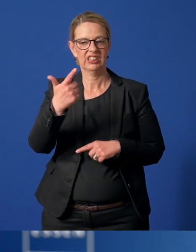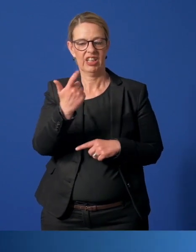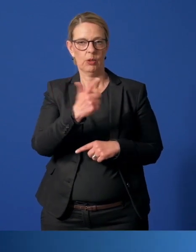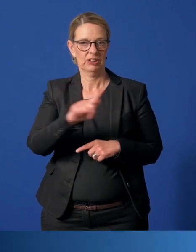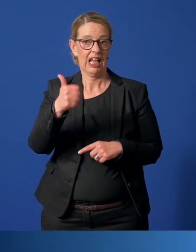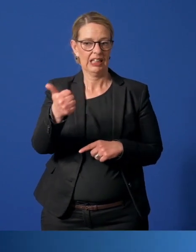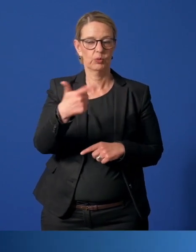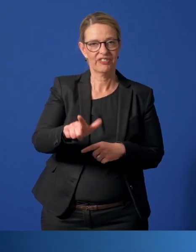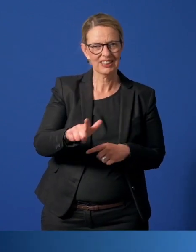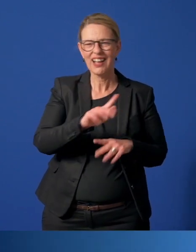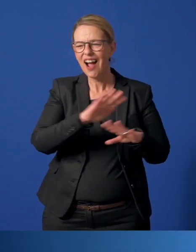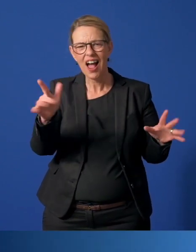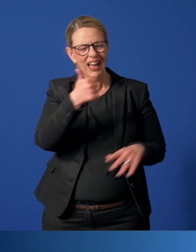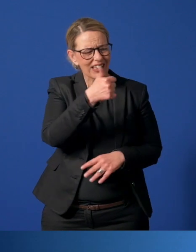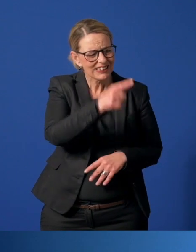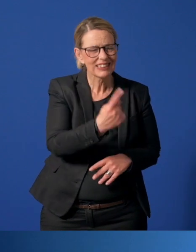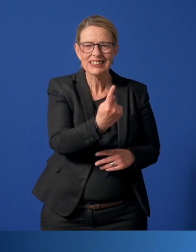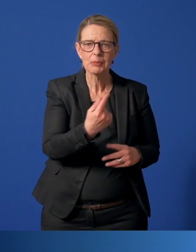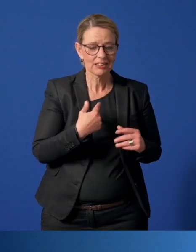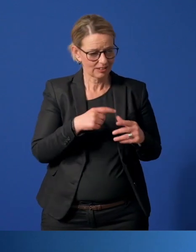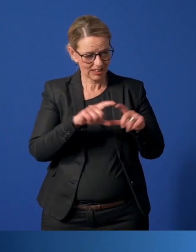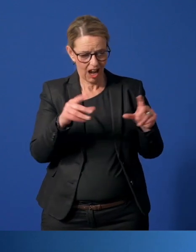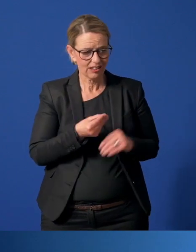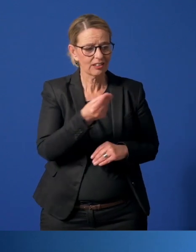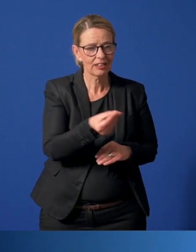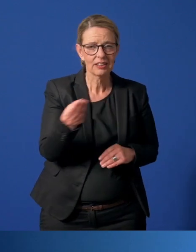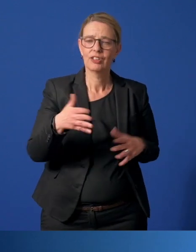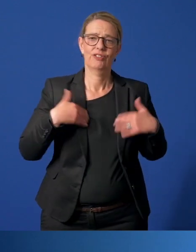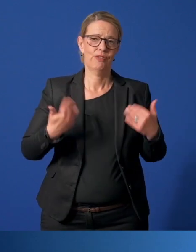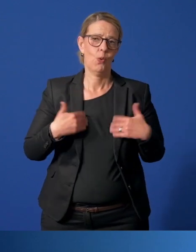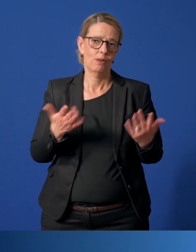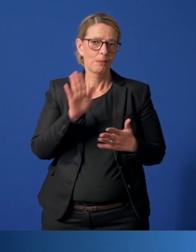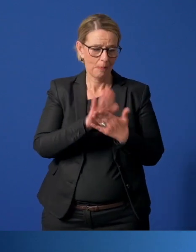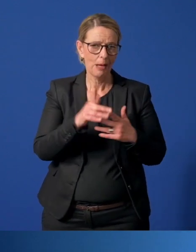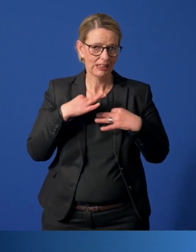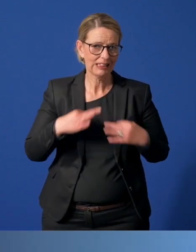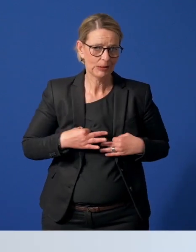Wir freuen uns über jede und über jeden Einzelnen, dem wir diese Karte ausstellen dürfen. Bleiben Sie gesund.